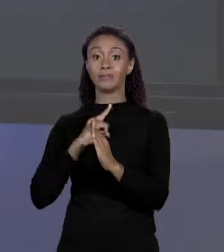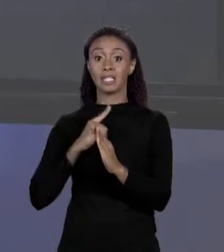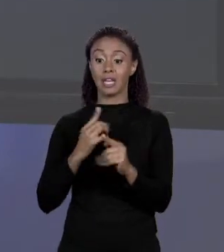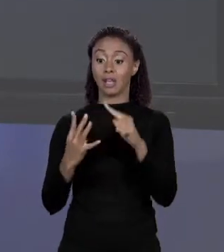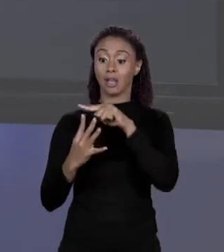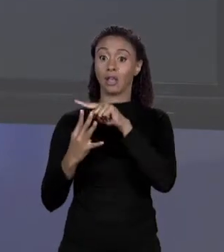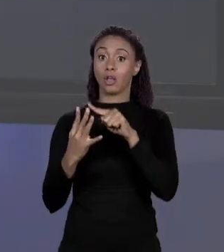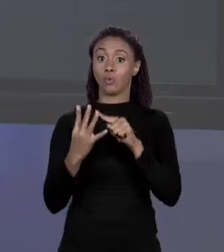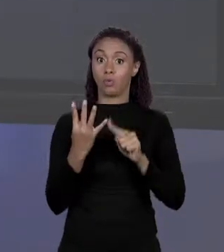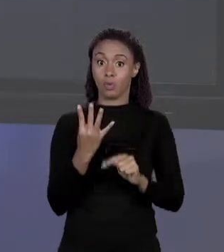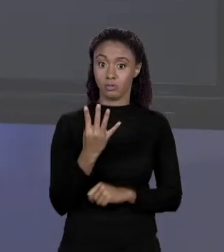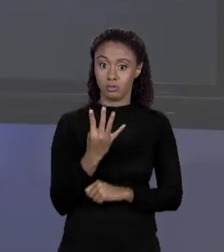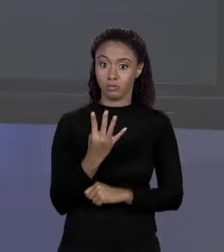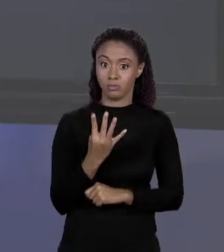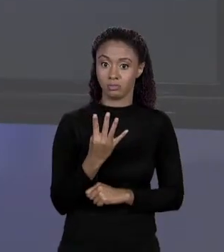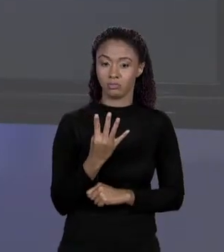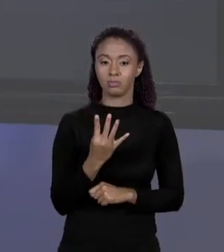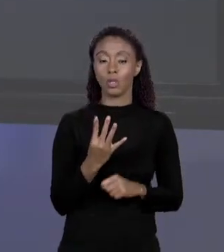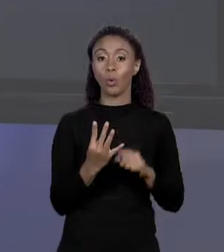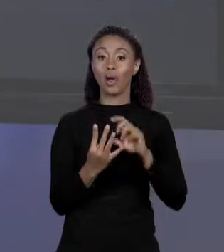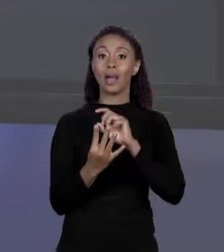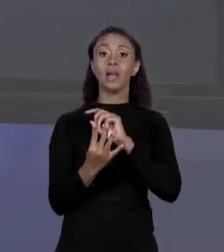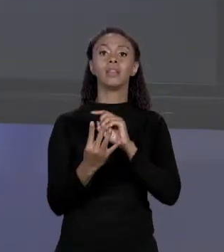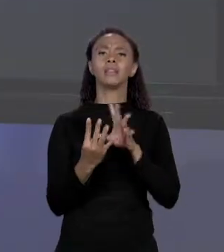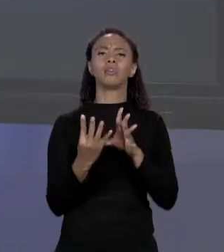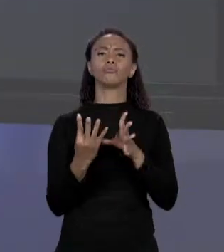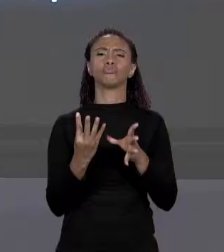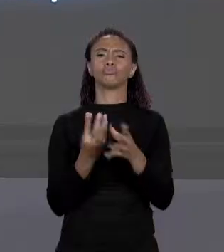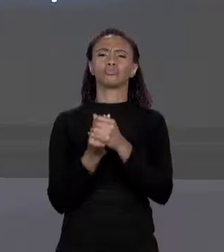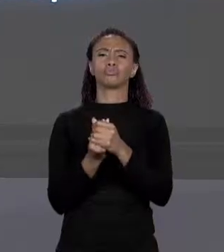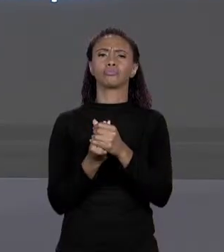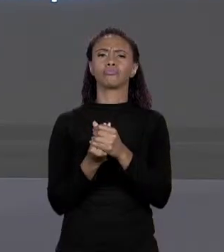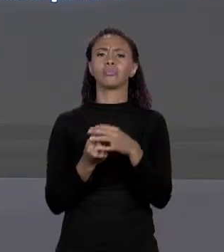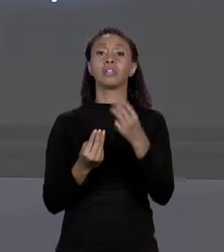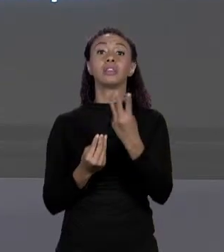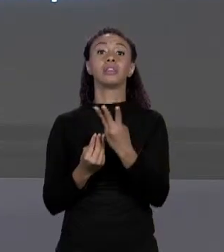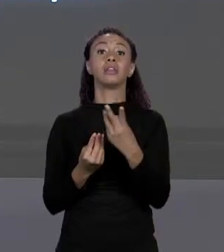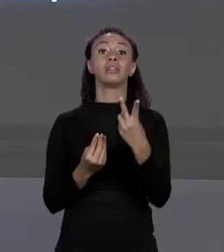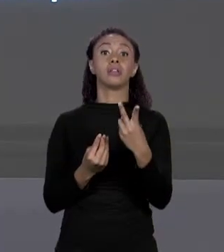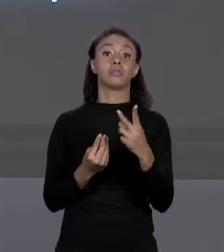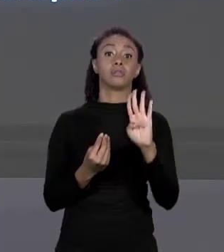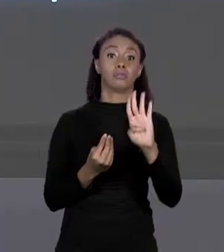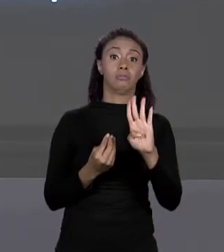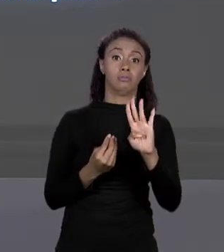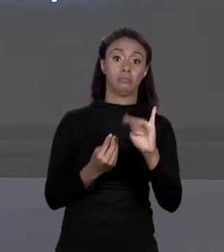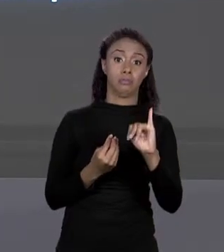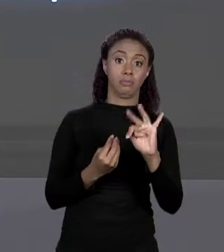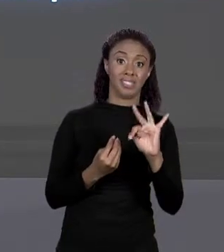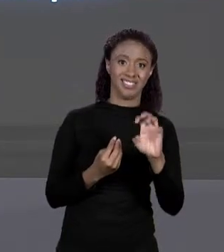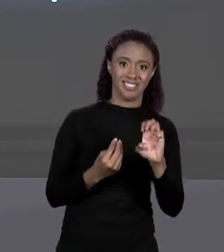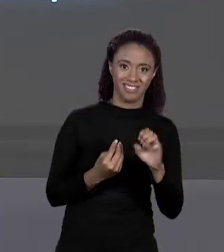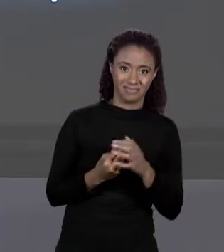ENTÃO ELE RESERVA 32 "BYTES" NA MEMÓRIA, CONSECUTIVO, TEM QUE SER CONSECUTIVO. SÓ ISSO?